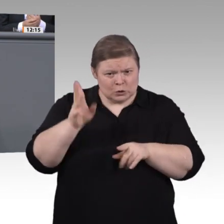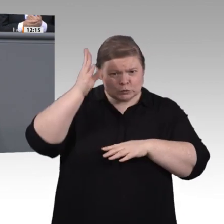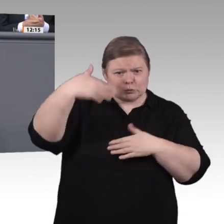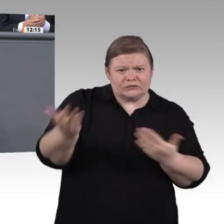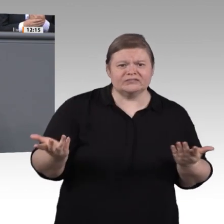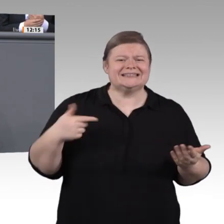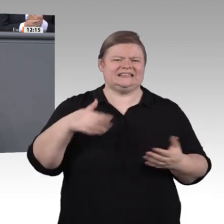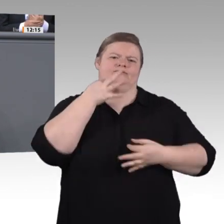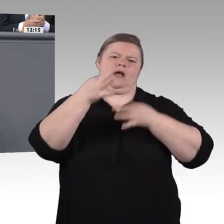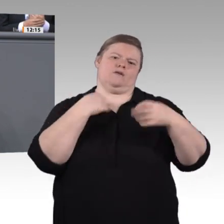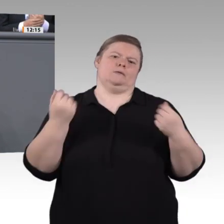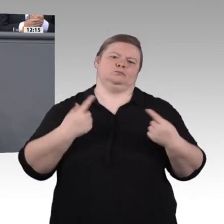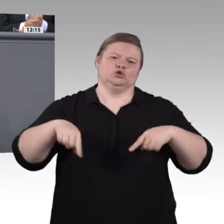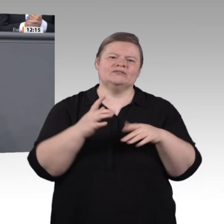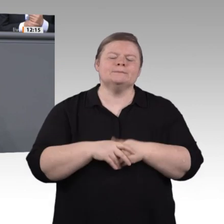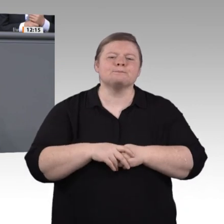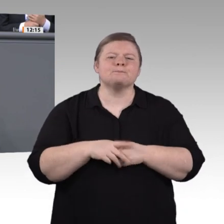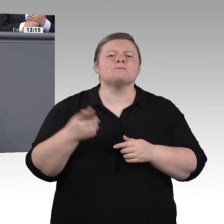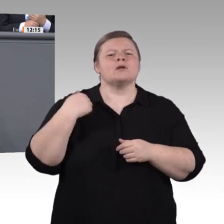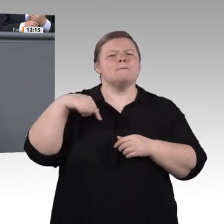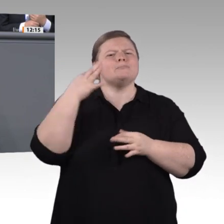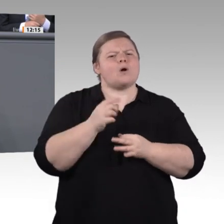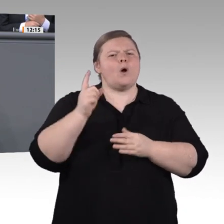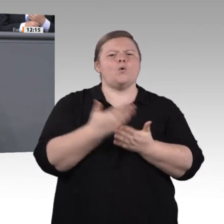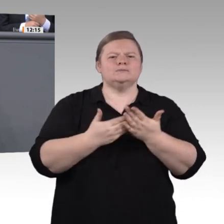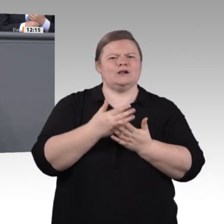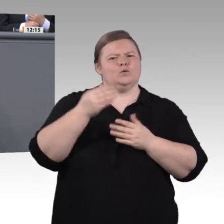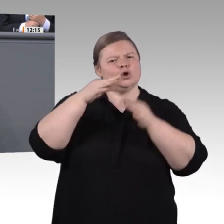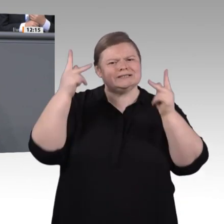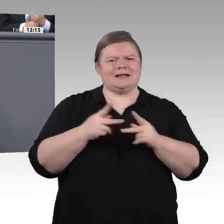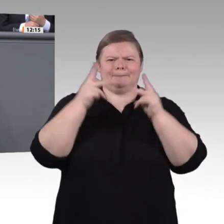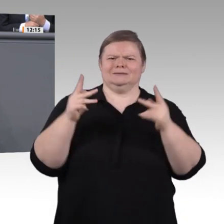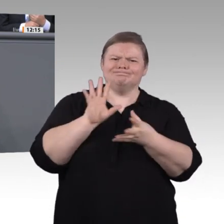Verzahnung beruflicher und akademischer Qualifikationen, wie die studienintegrierende